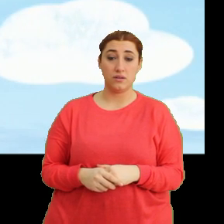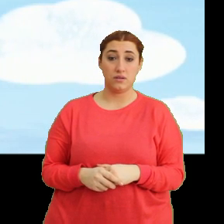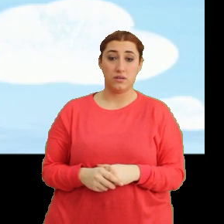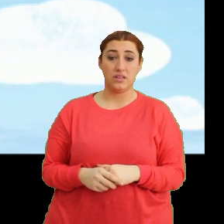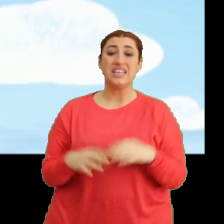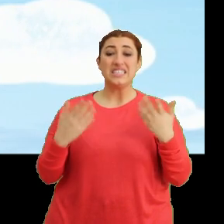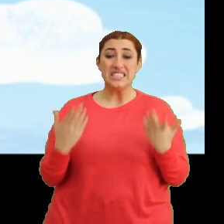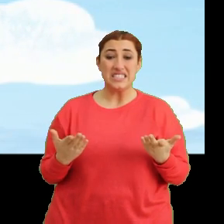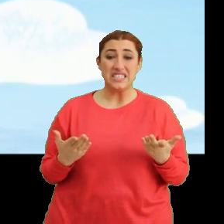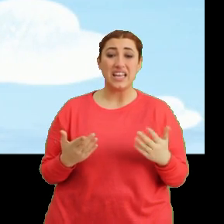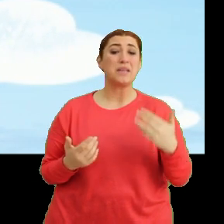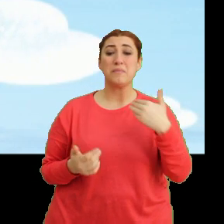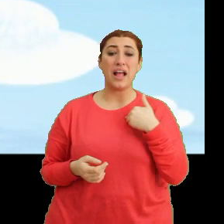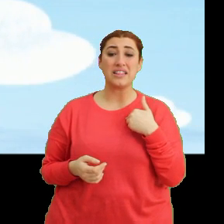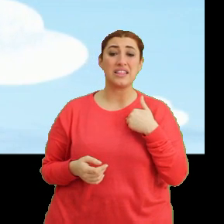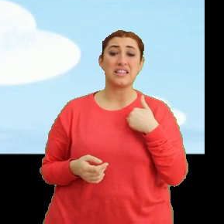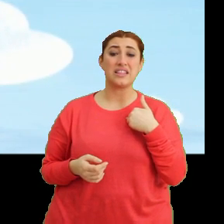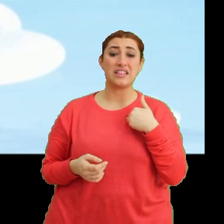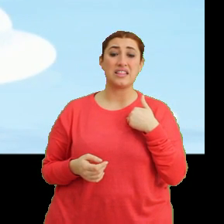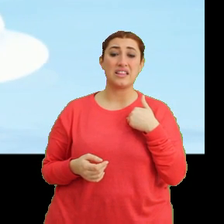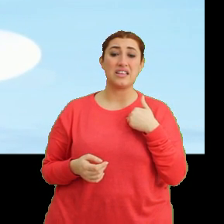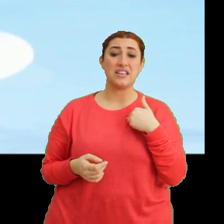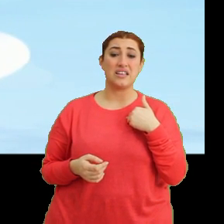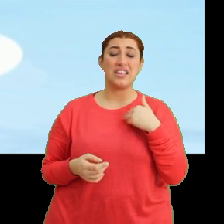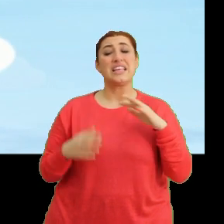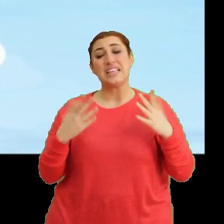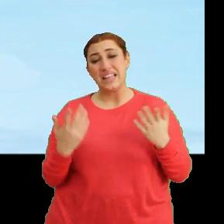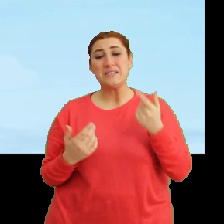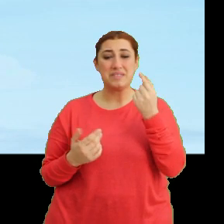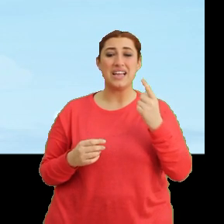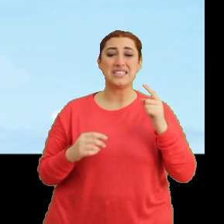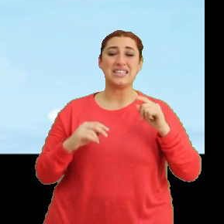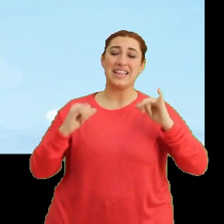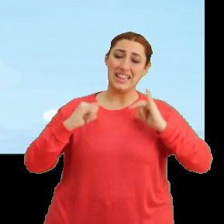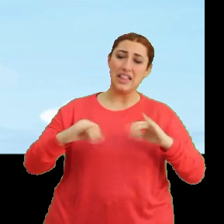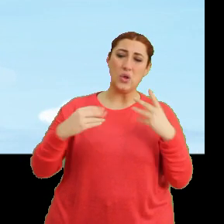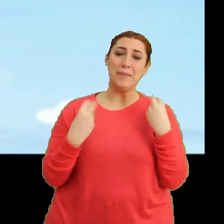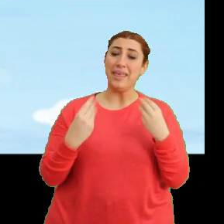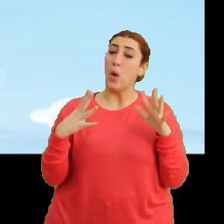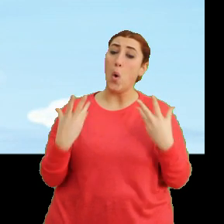Şey ben... ...yani biraz dinlensem... ...iyi olabilir.